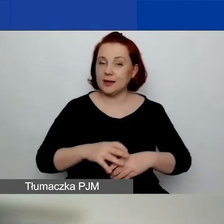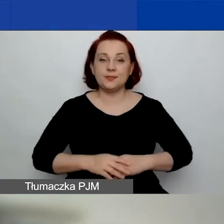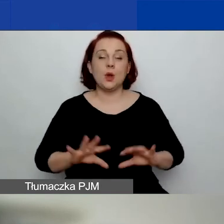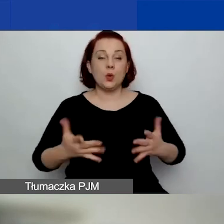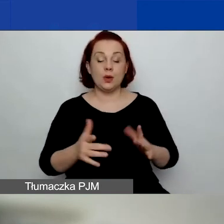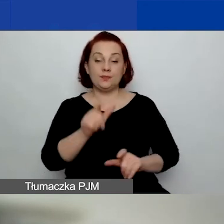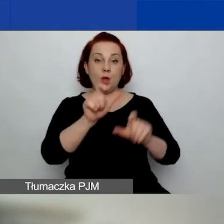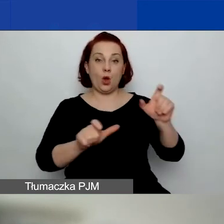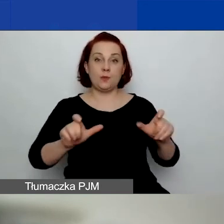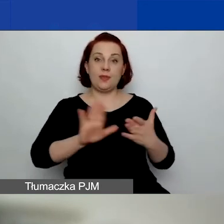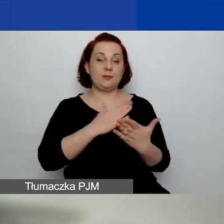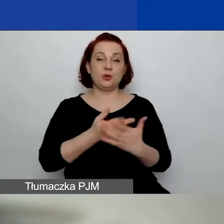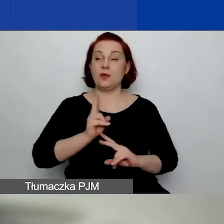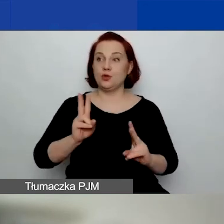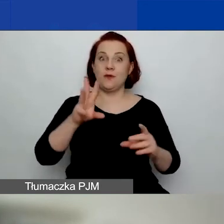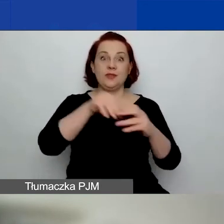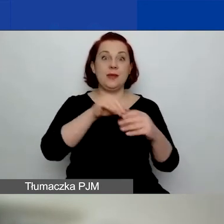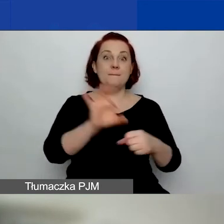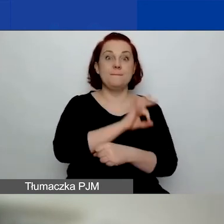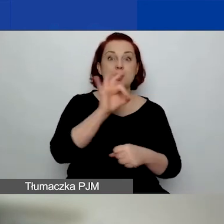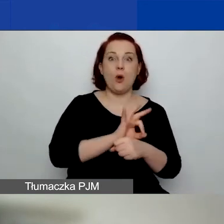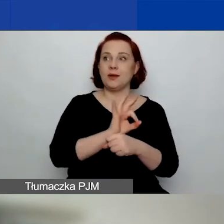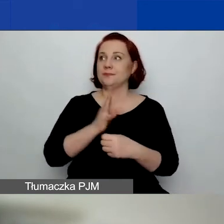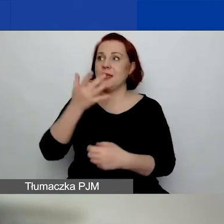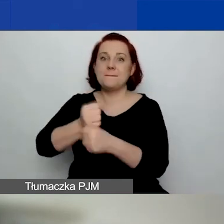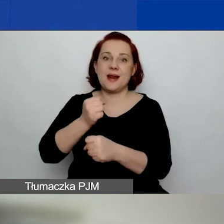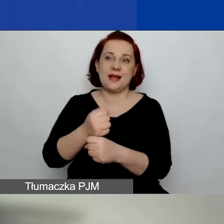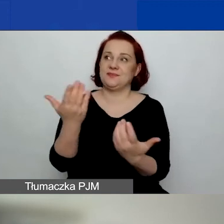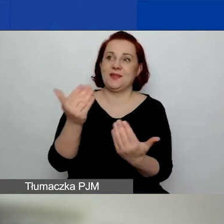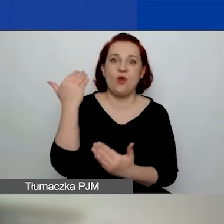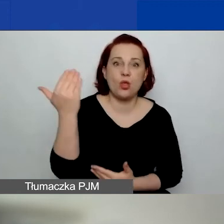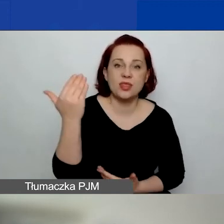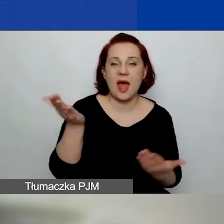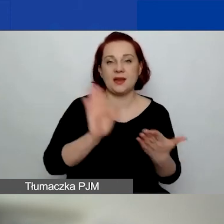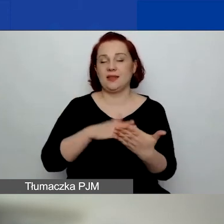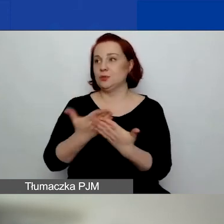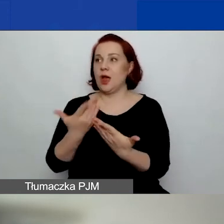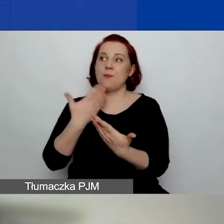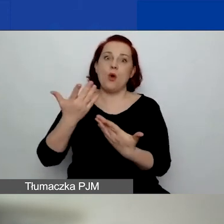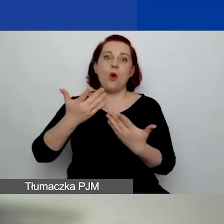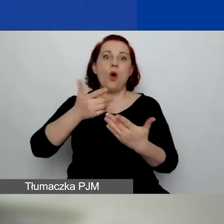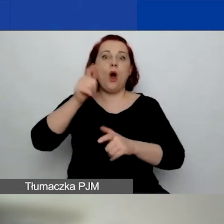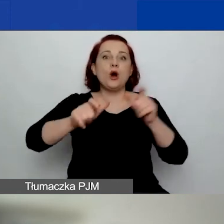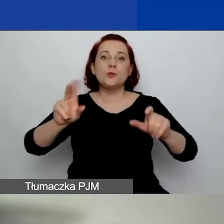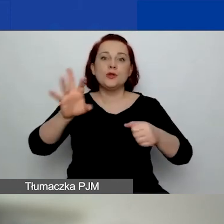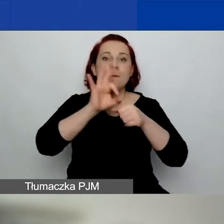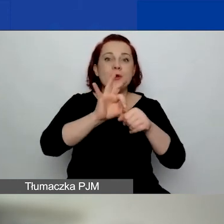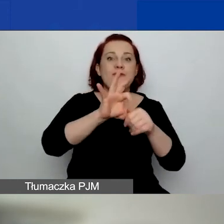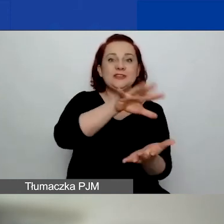które np. w danym projekcie pracują jako wolontariusze czy nawet jako osoby animujące zajęcia - to jest przykład,